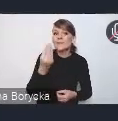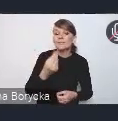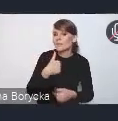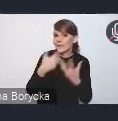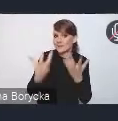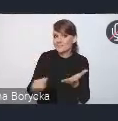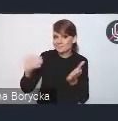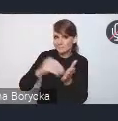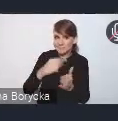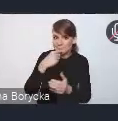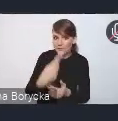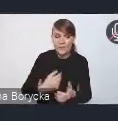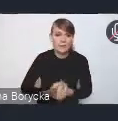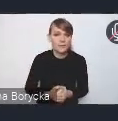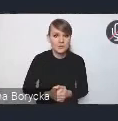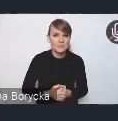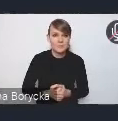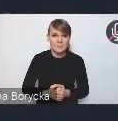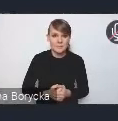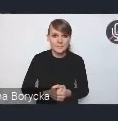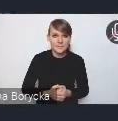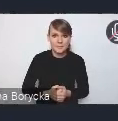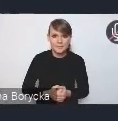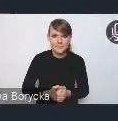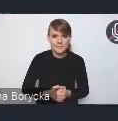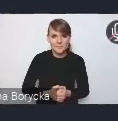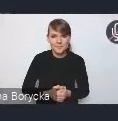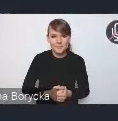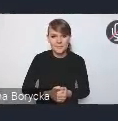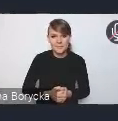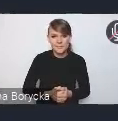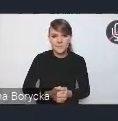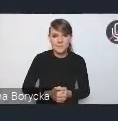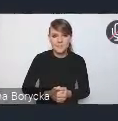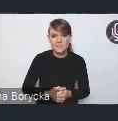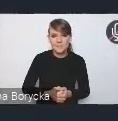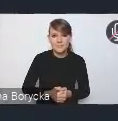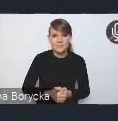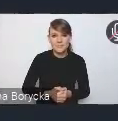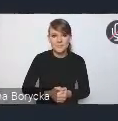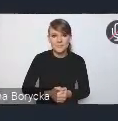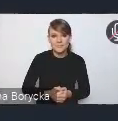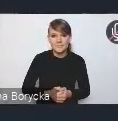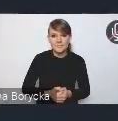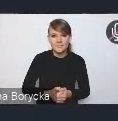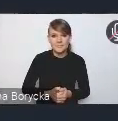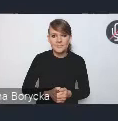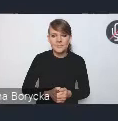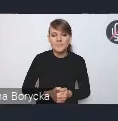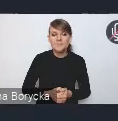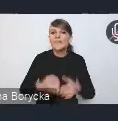ponieważ przy informacji o naszym dzisiejszym spotkaniu